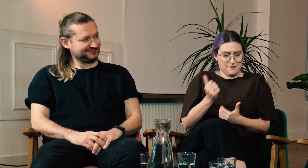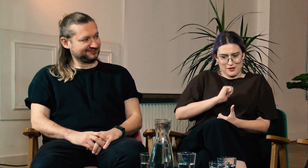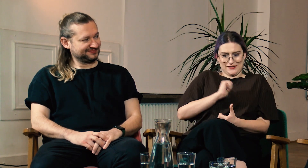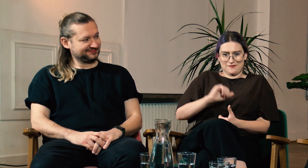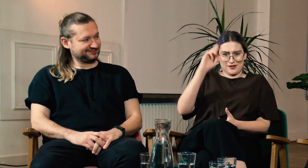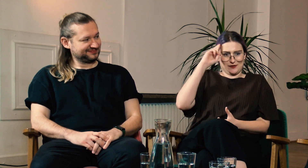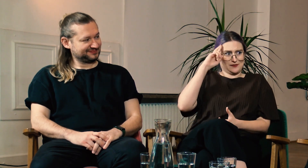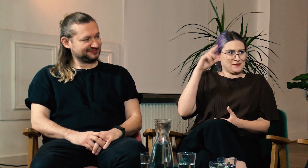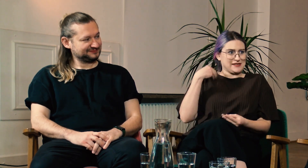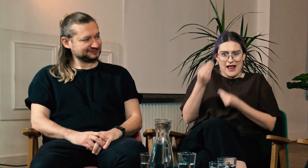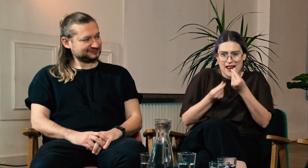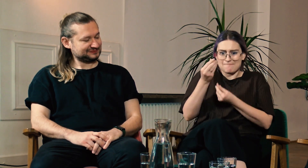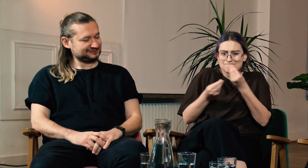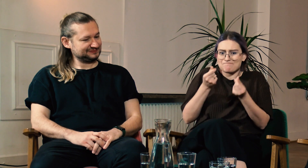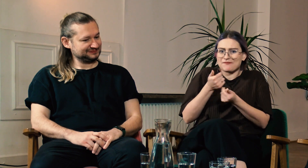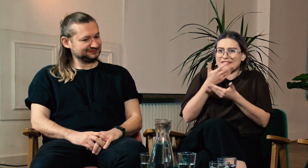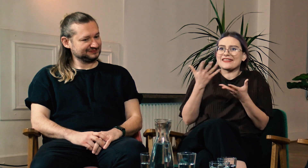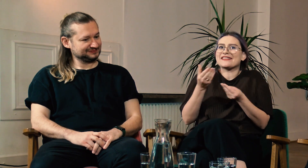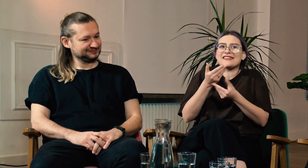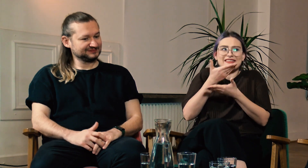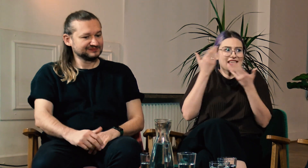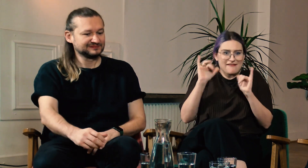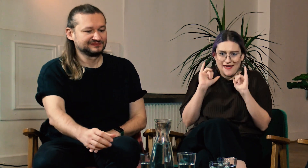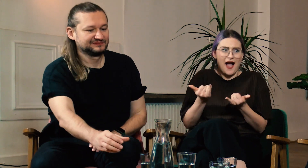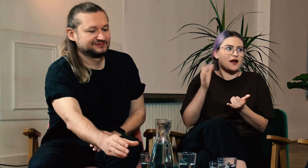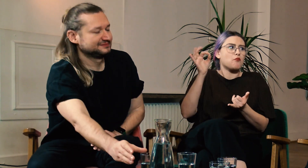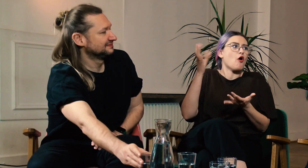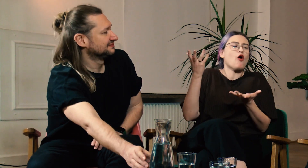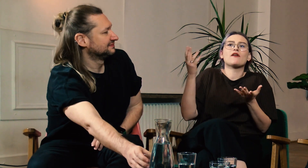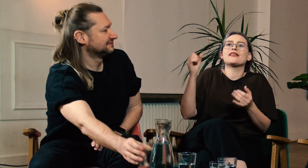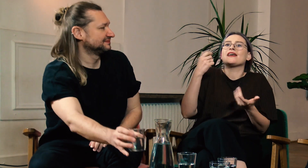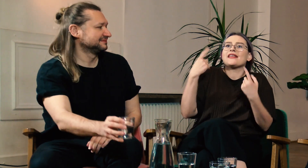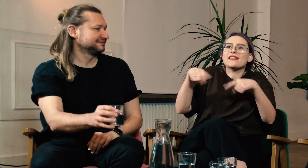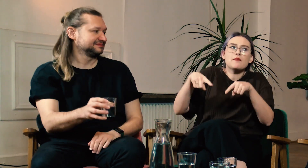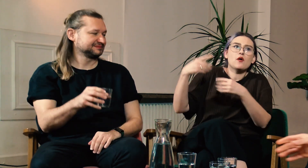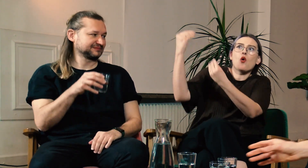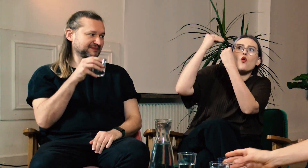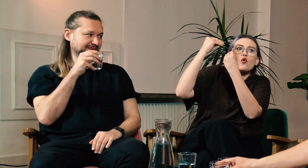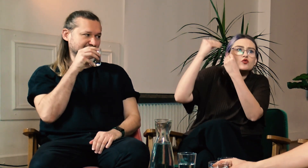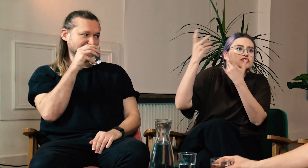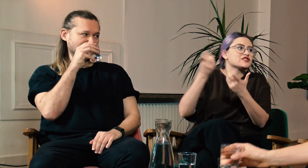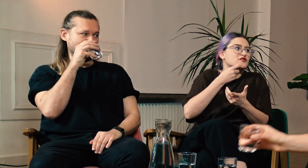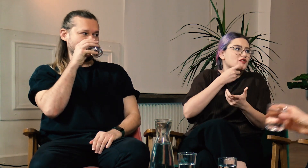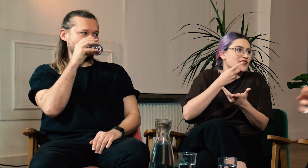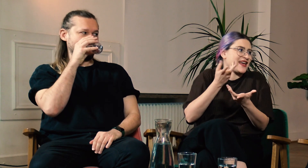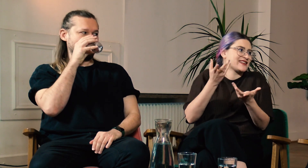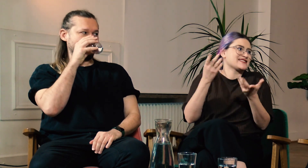Chciałaś zrozumieć siebie samą, ale nie wiedziałaś jak to zrobić, bo nikt Cię nie nauczył co to jest.